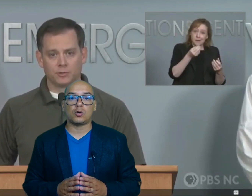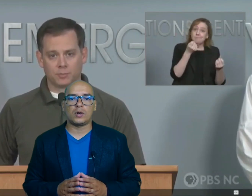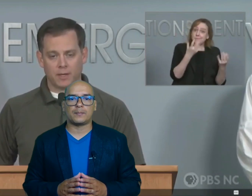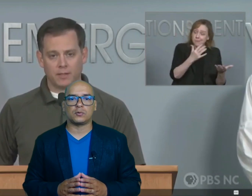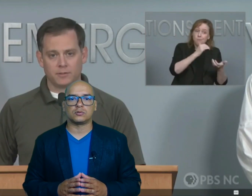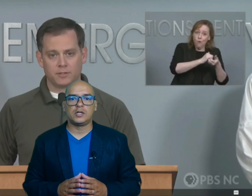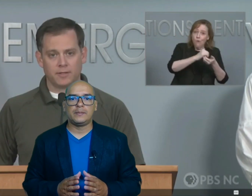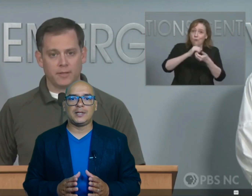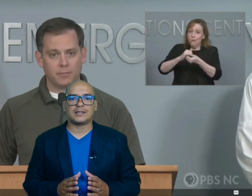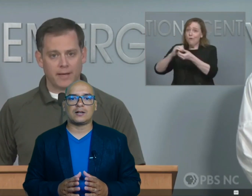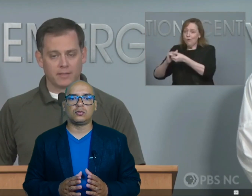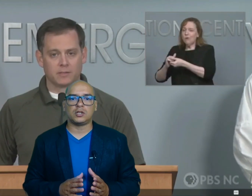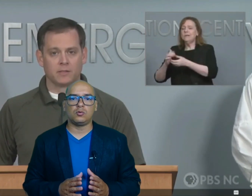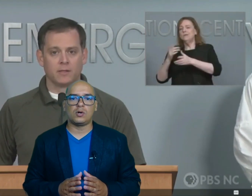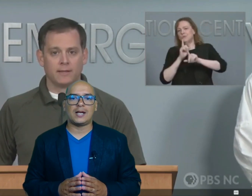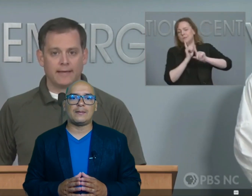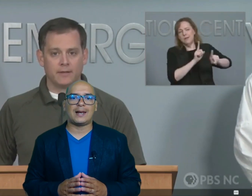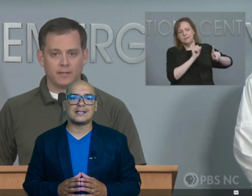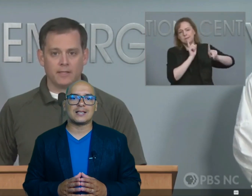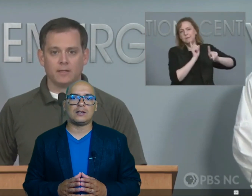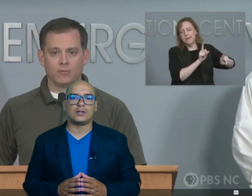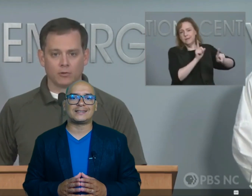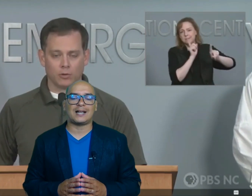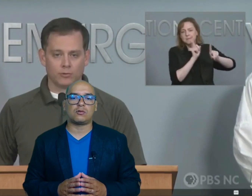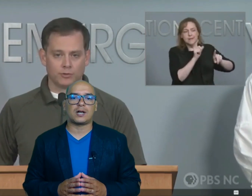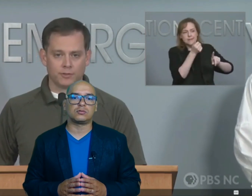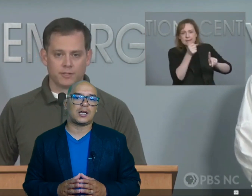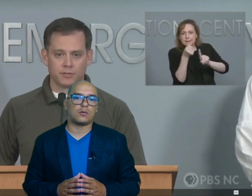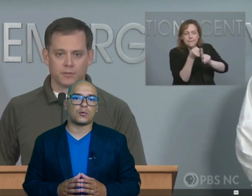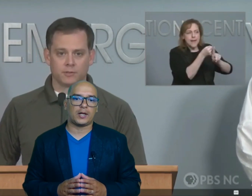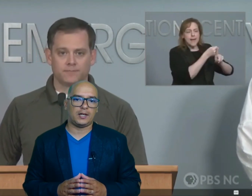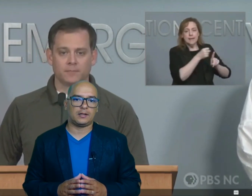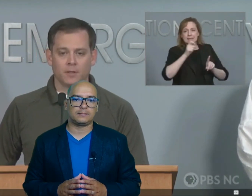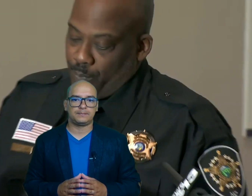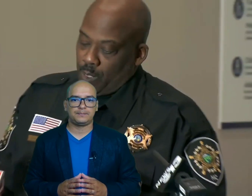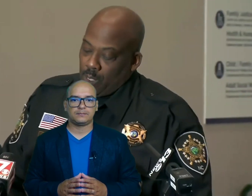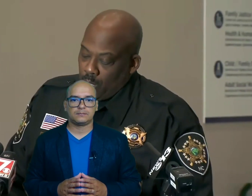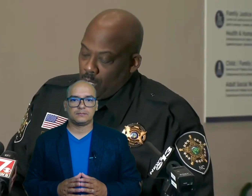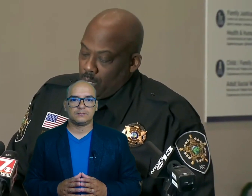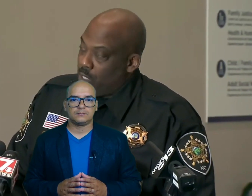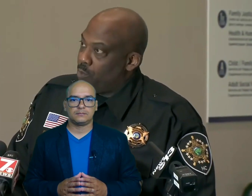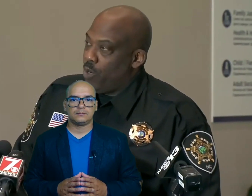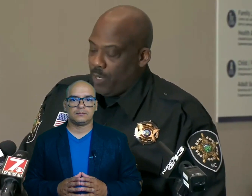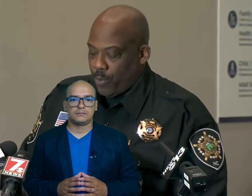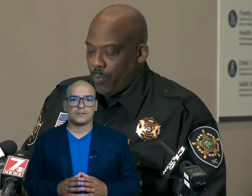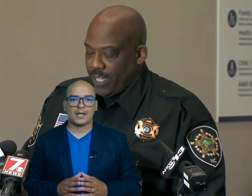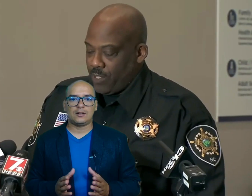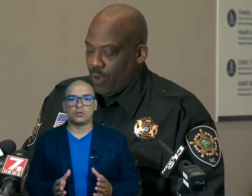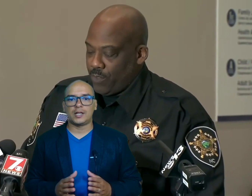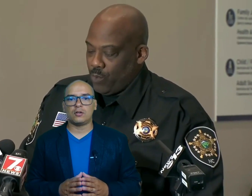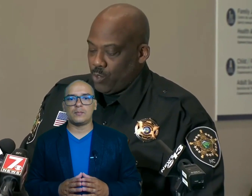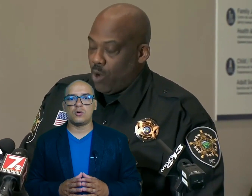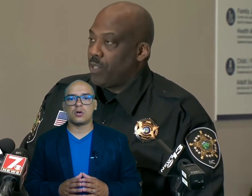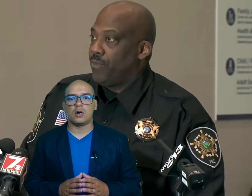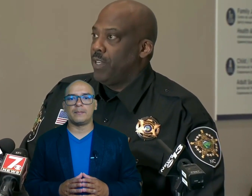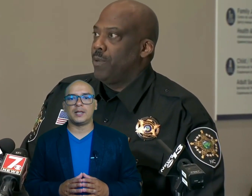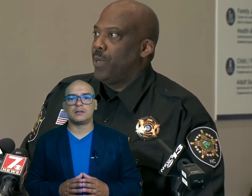cuerpos mientras continúa el balance de los estragos causados por Helen el condado decet